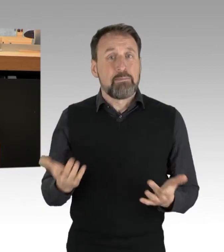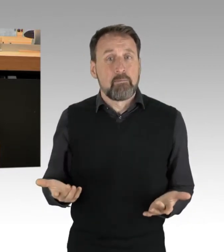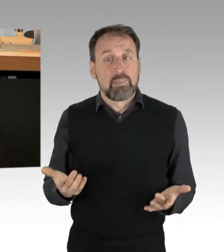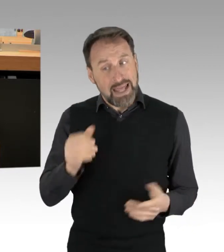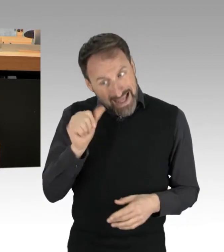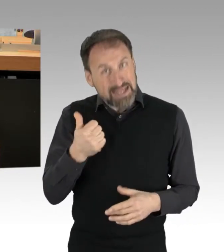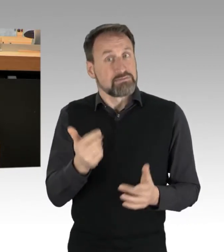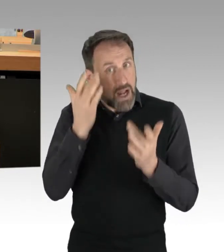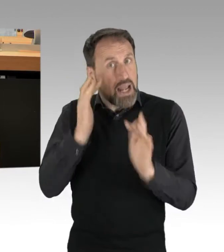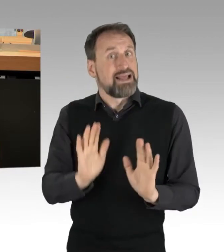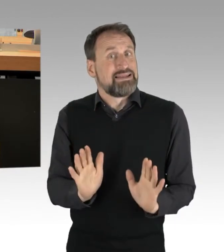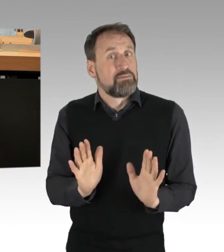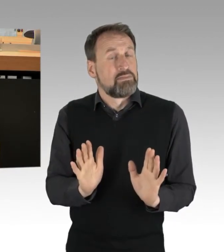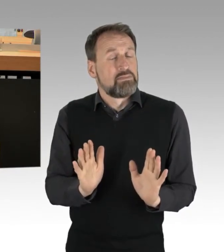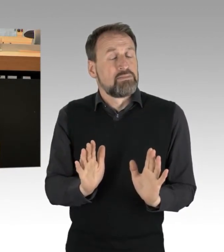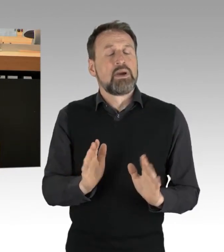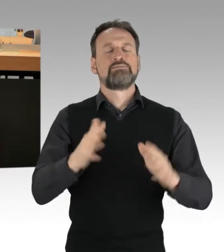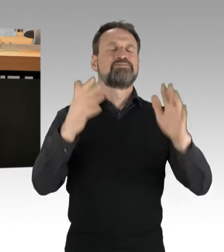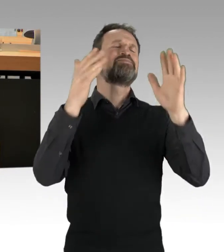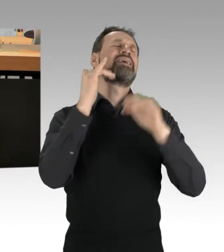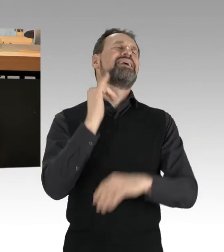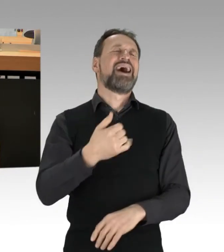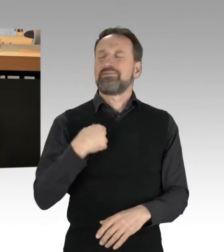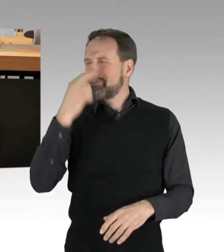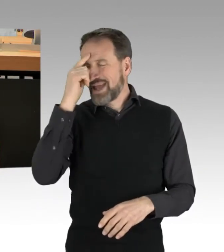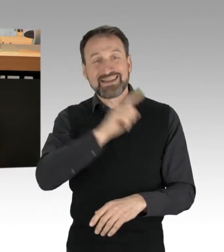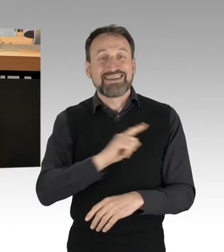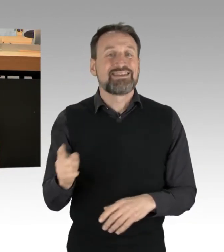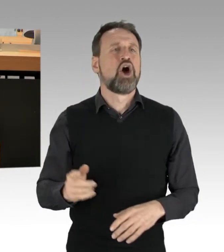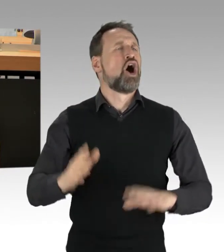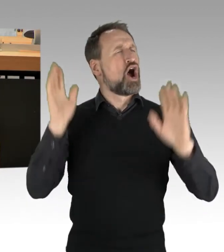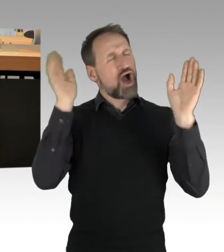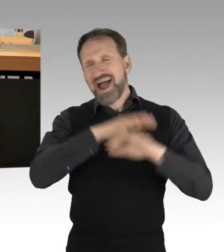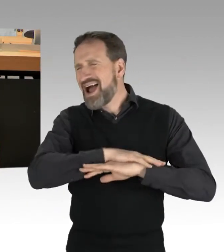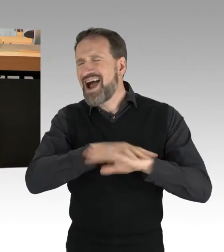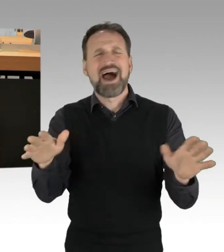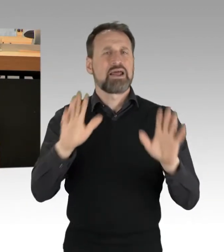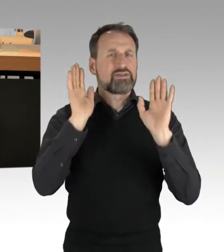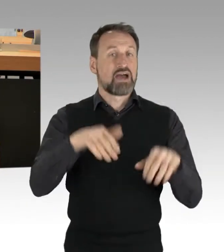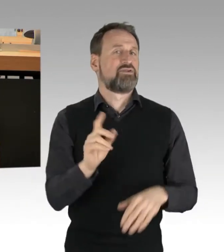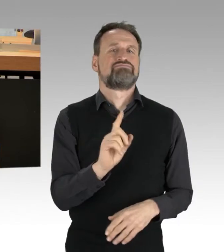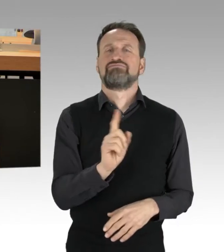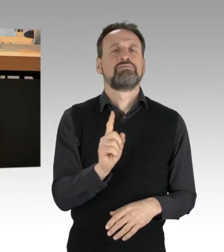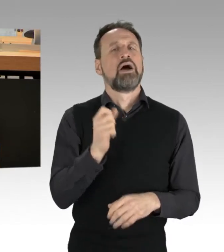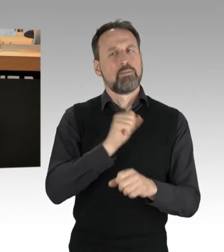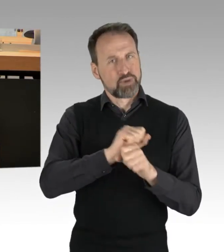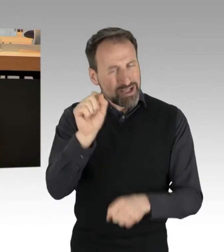Ja, das gilt nicht uneingeschränkt, selbstverständlich muss Protest friedlich sein, selbstverständlich darf dieser keine Menschenleben gefährden.